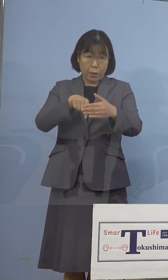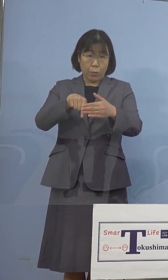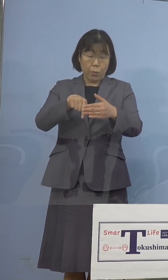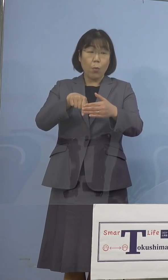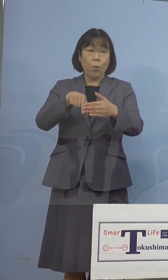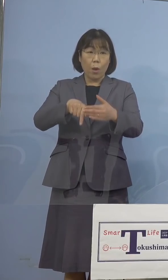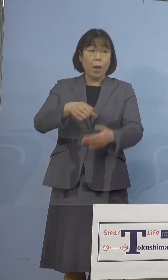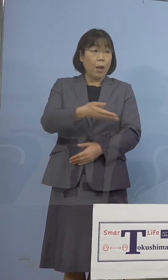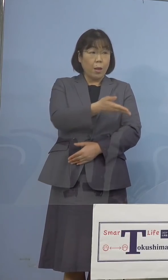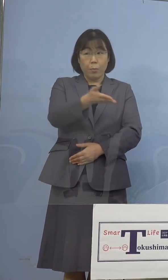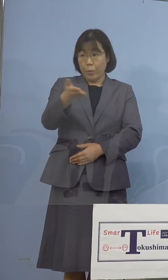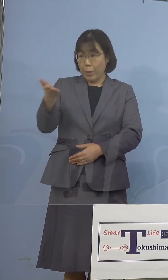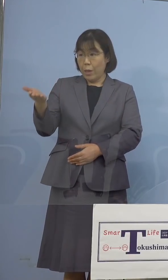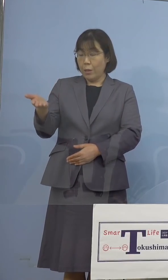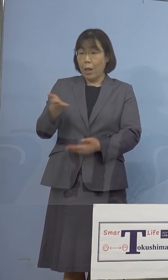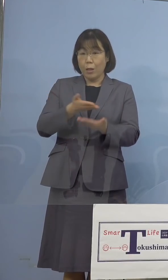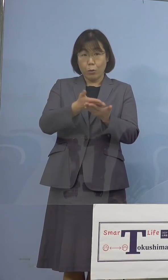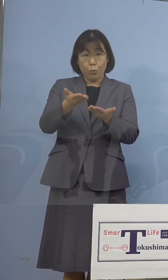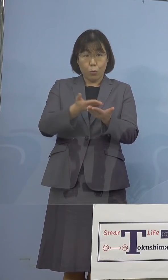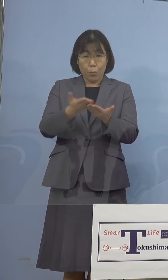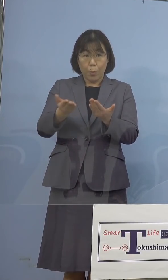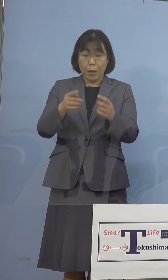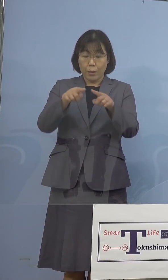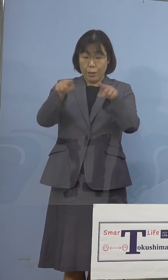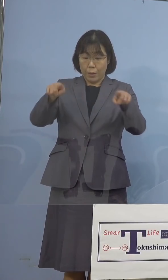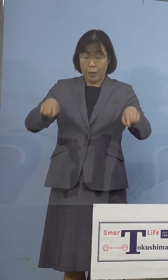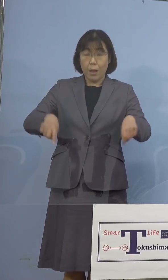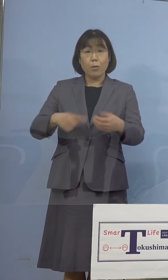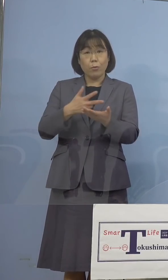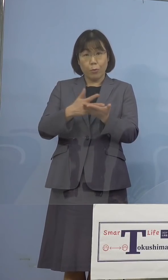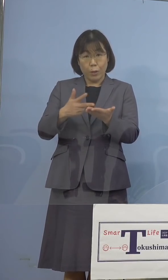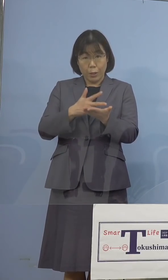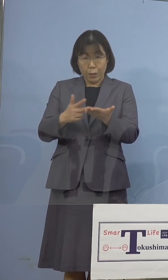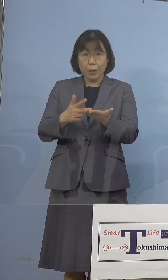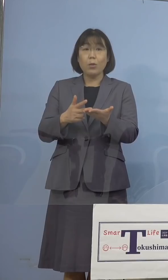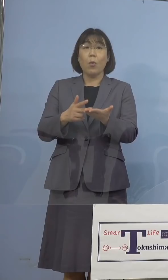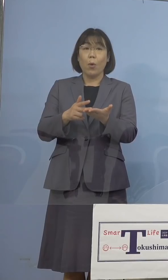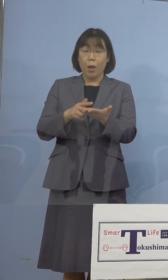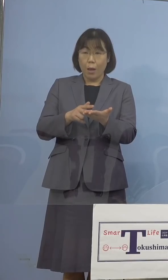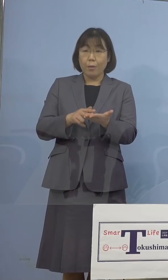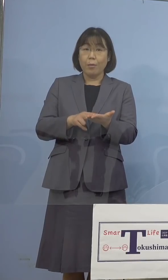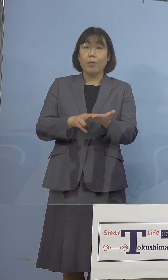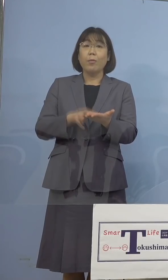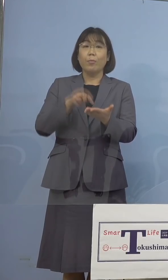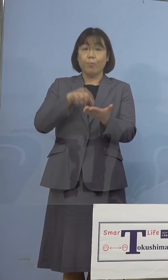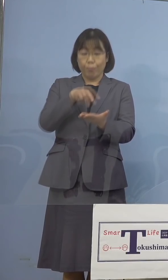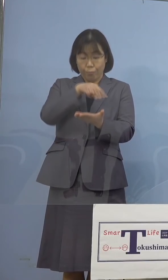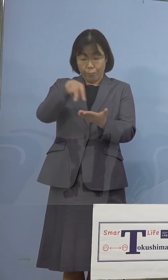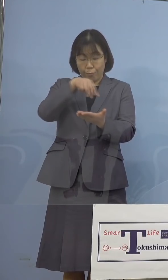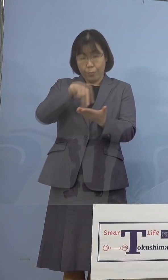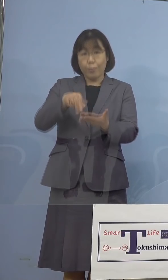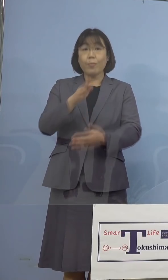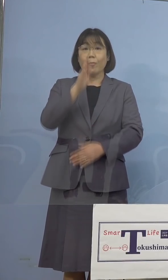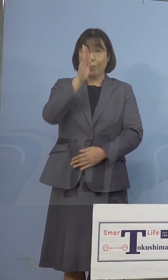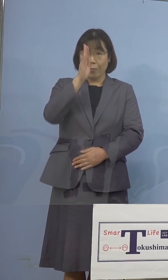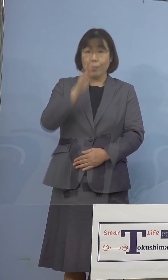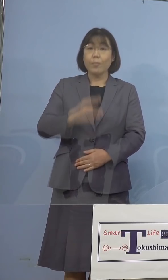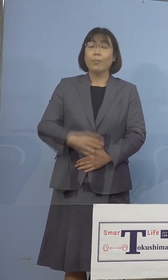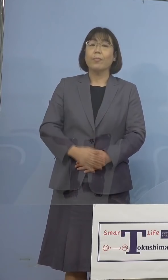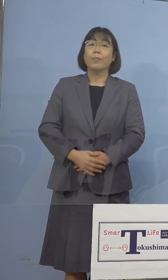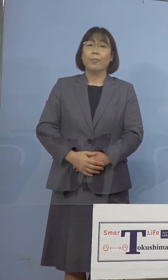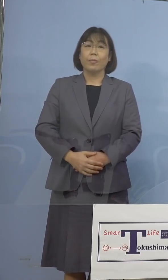記者の皆様方のお手元に配布しております 資料をご参照願います